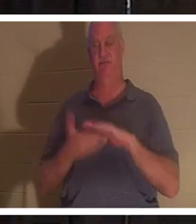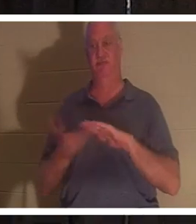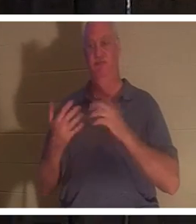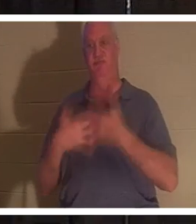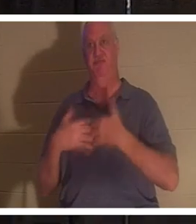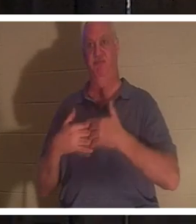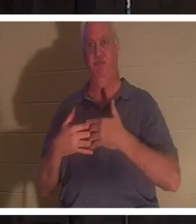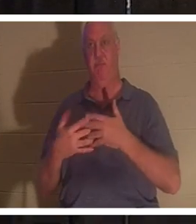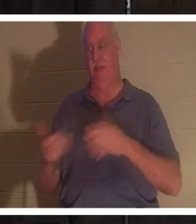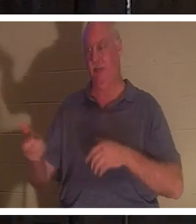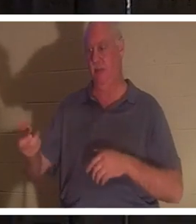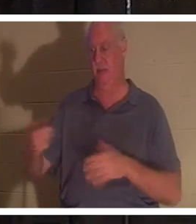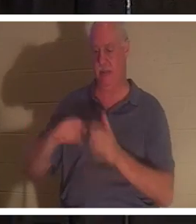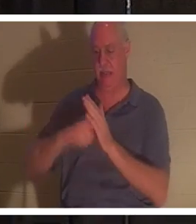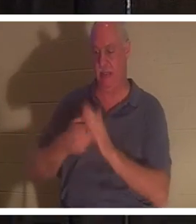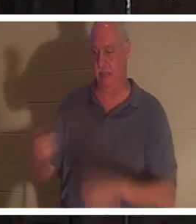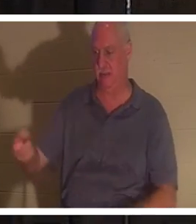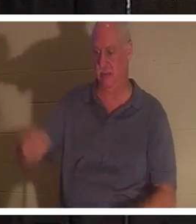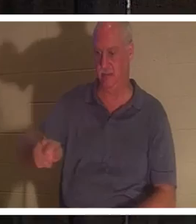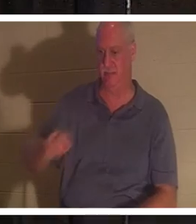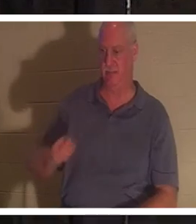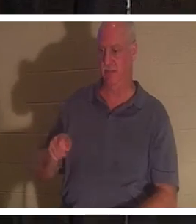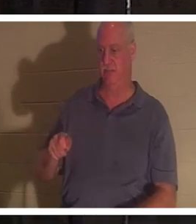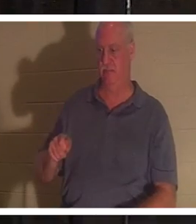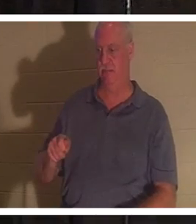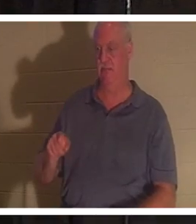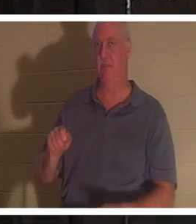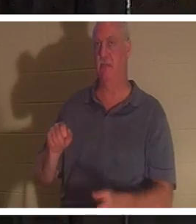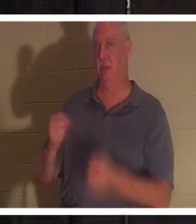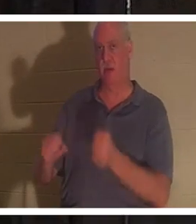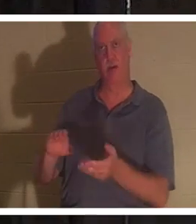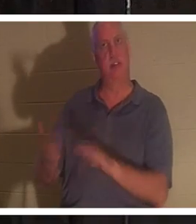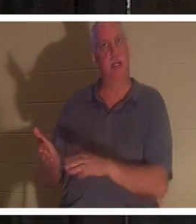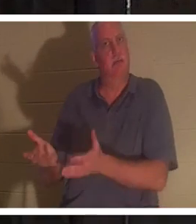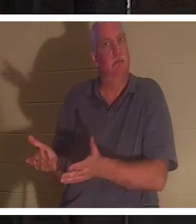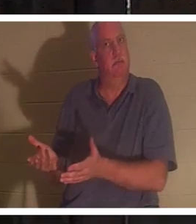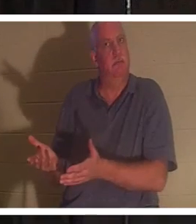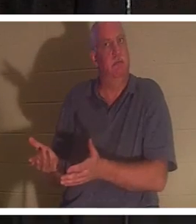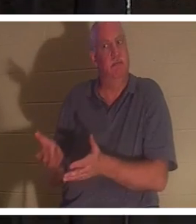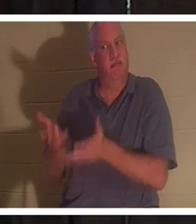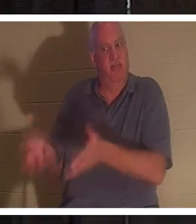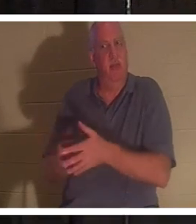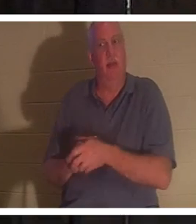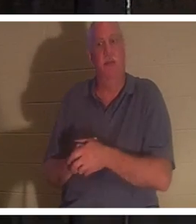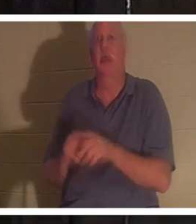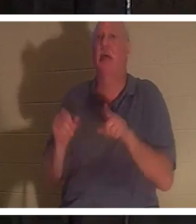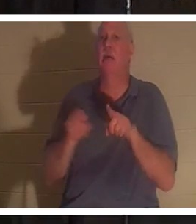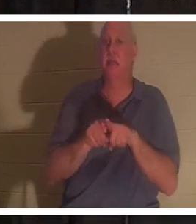Schlüssel herausziehe und aussteige, ist das Auto tot wie ein Türnagel. Genauso ist es auch am Ende